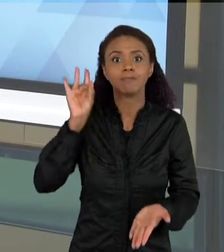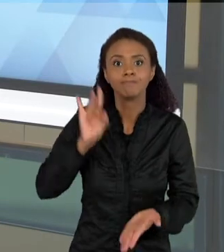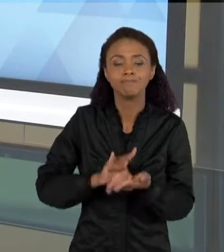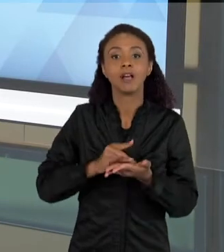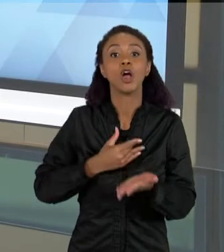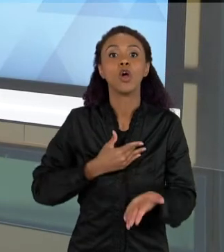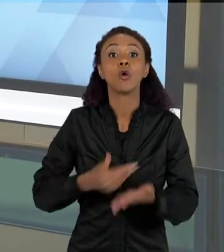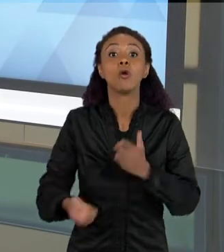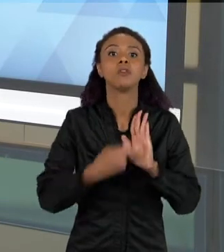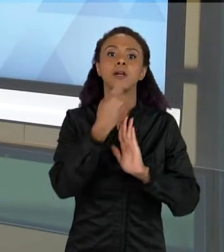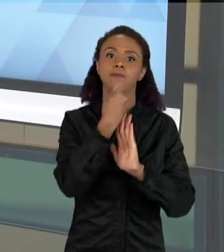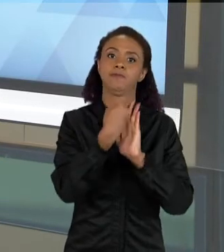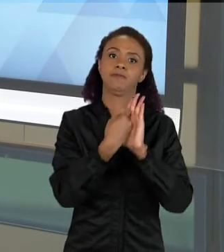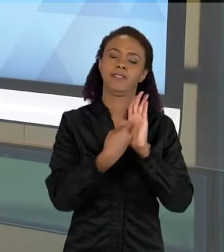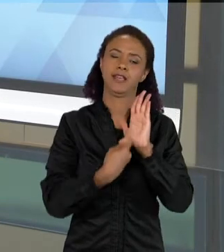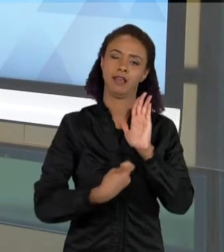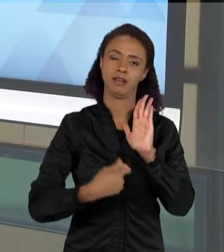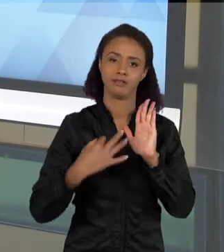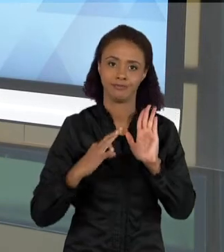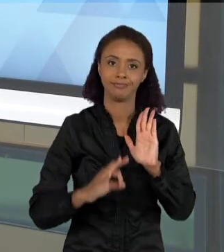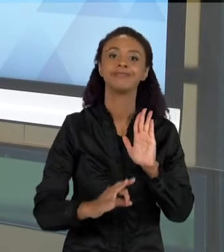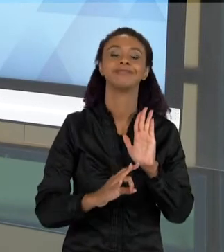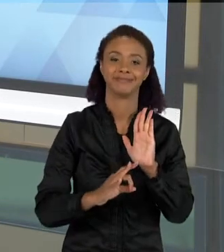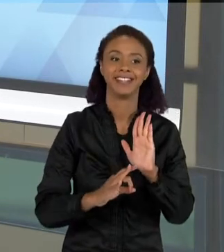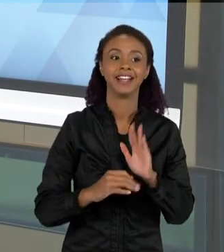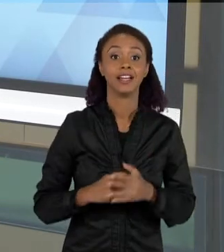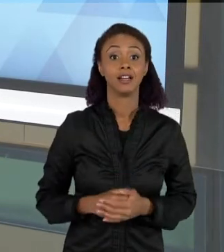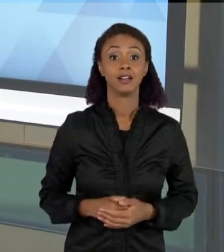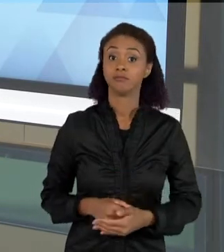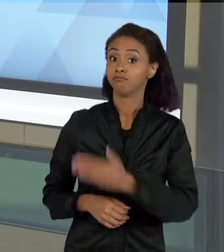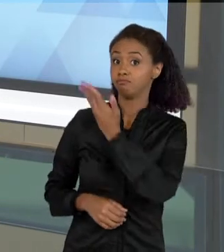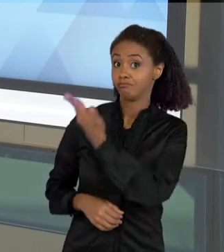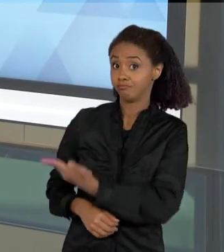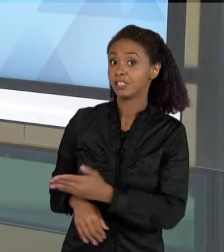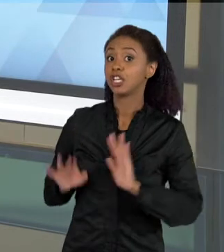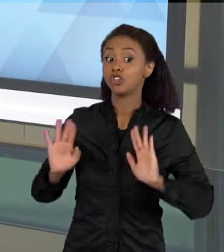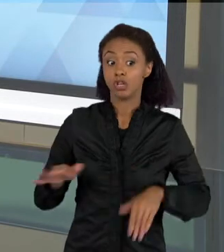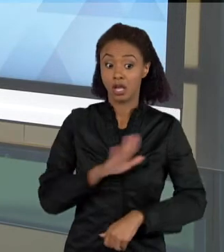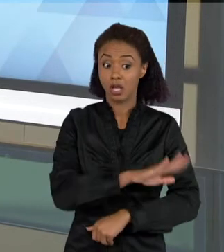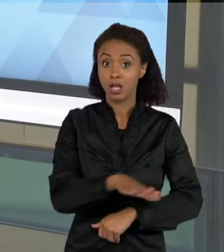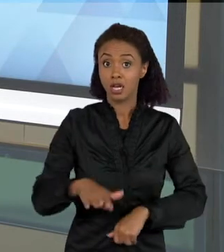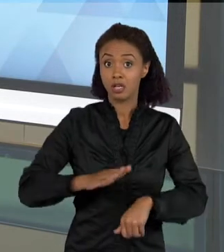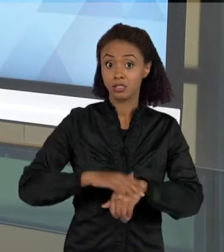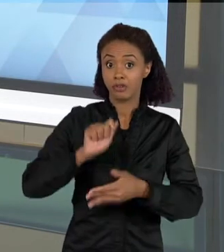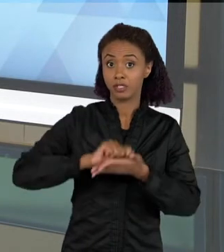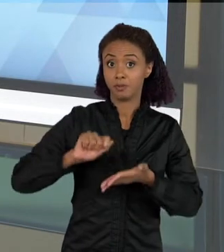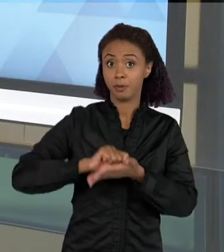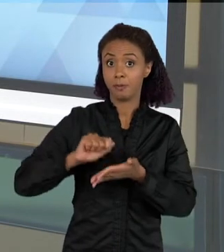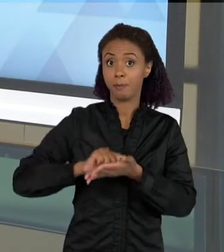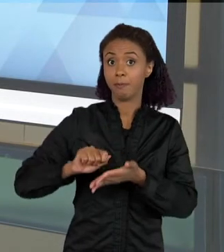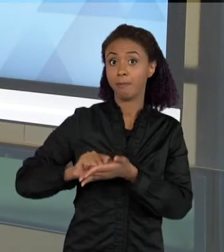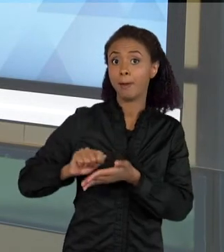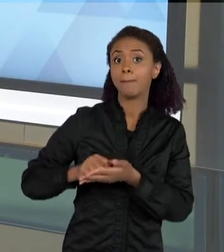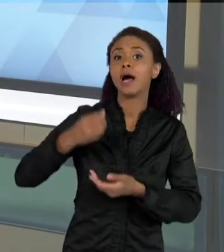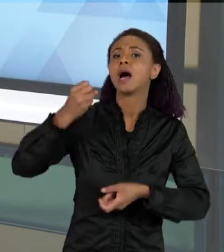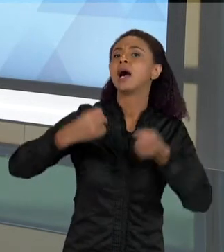TEXTO MAIS ELABORADO. ENTÃO AQUI JÁ É UM TEXTO EM QUE A CRIANÇA TRAZ ALGUMAS EXPLICAÇÕES UM POUCO MAIS APROFUNDADAS,